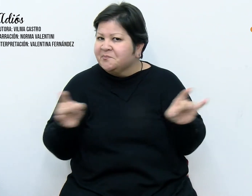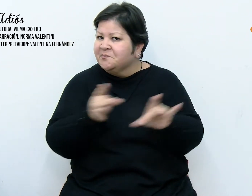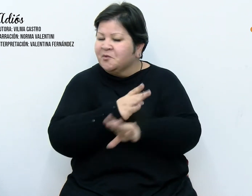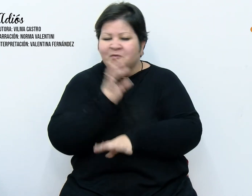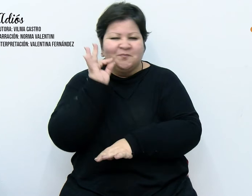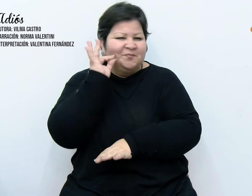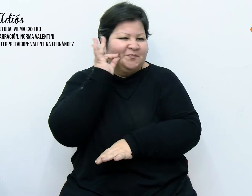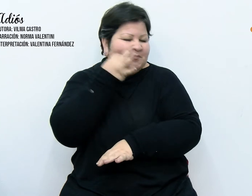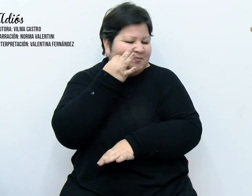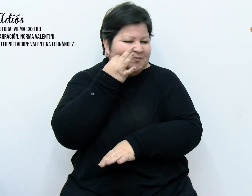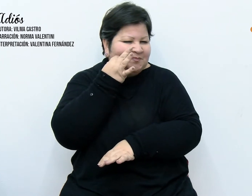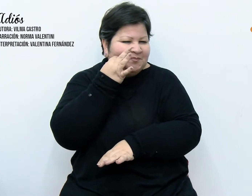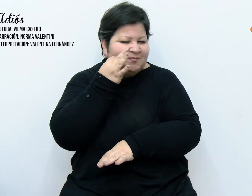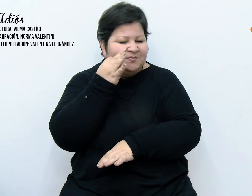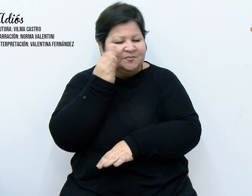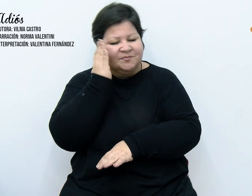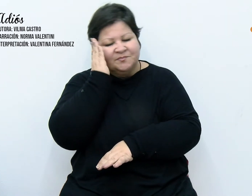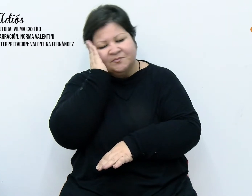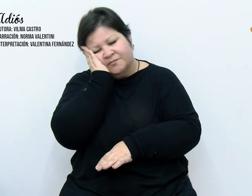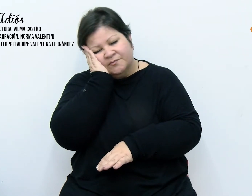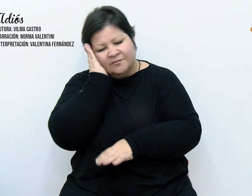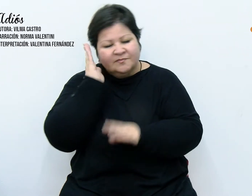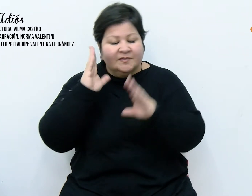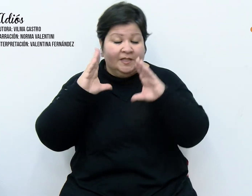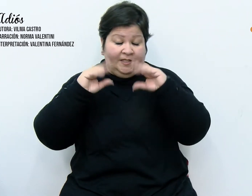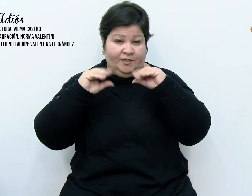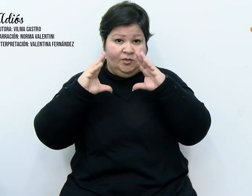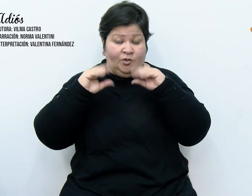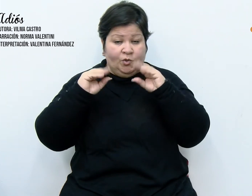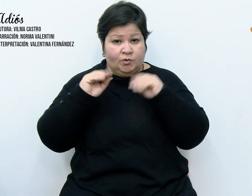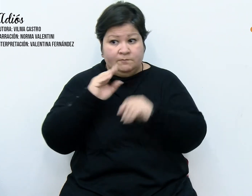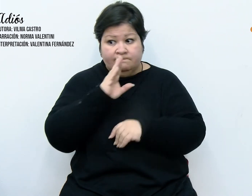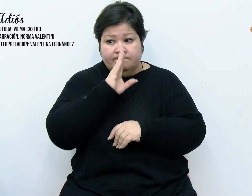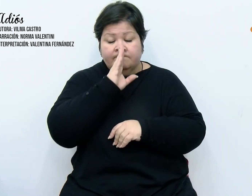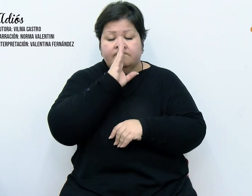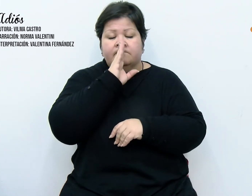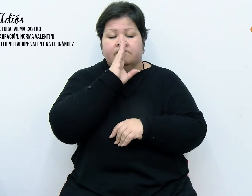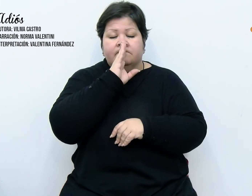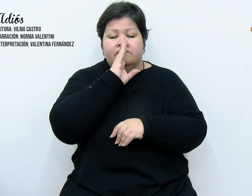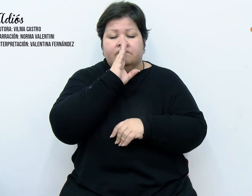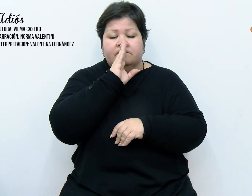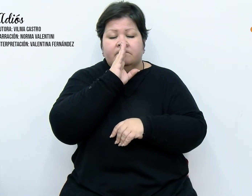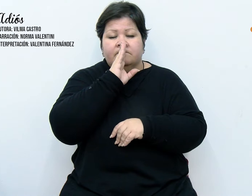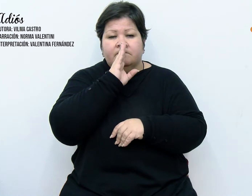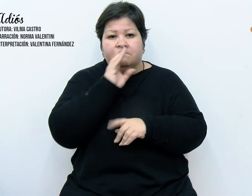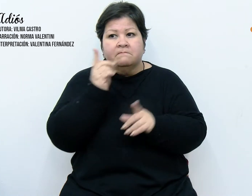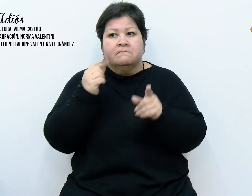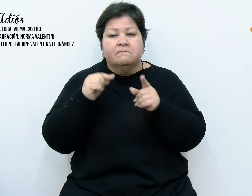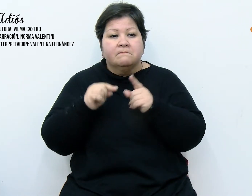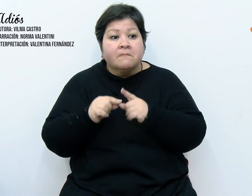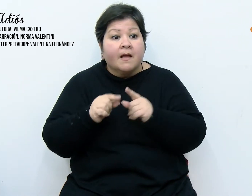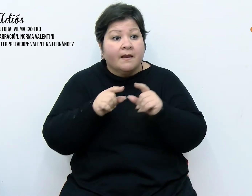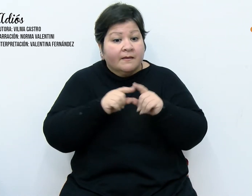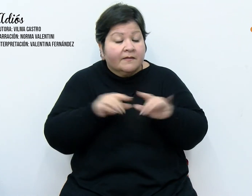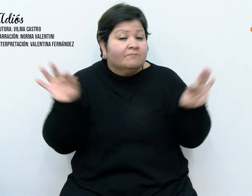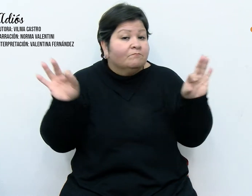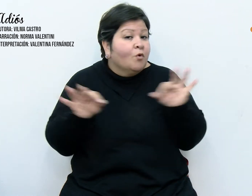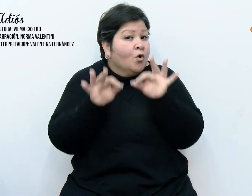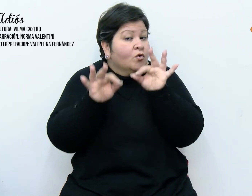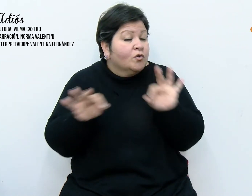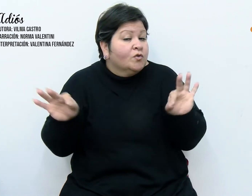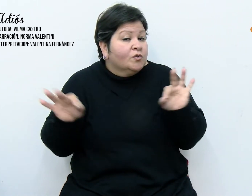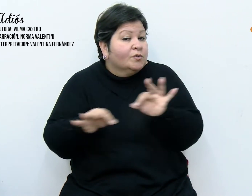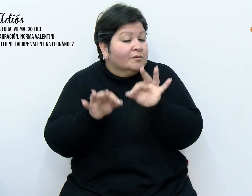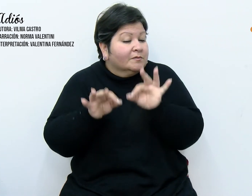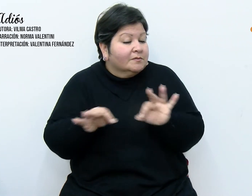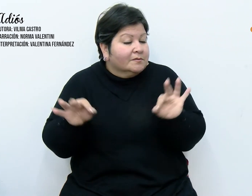El silencio profundo de la noche sirvió de obertura para que las notas musicales comenzaran a brotar